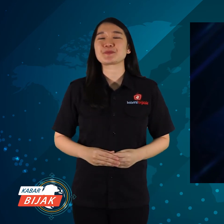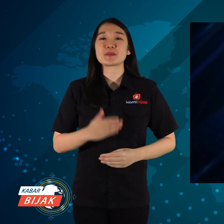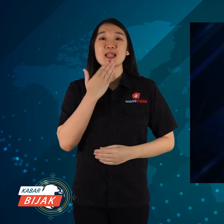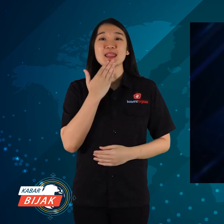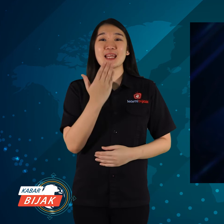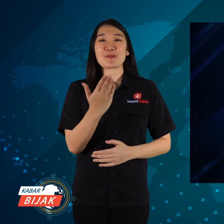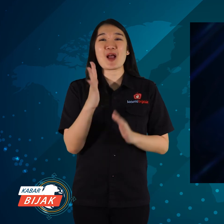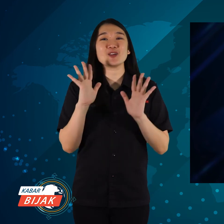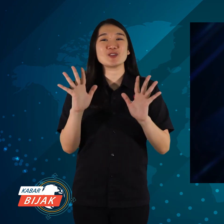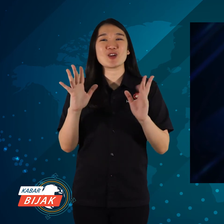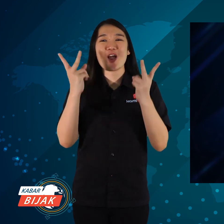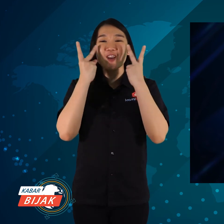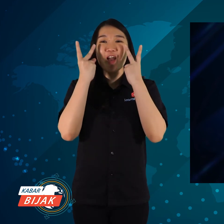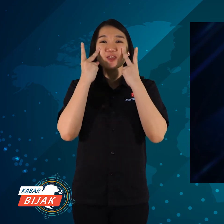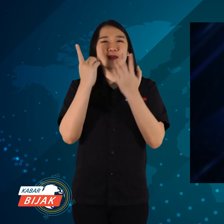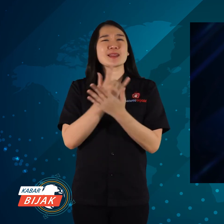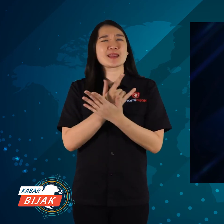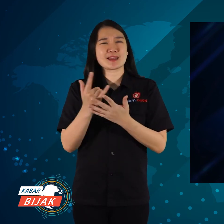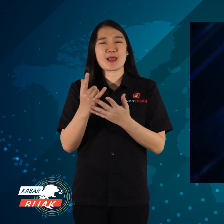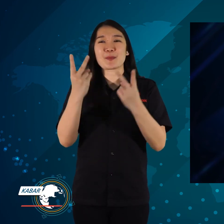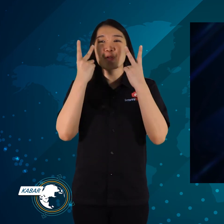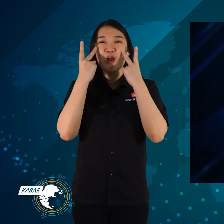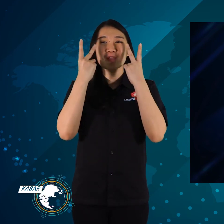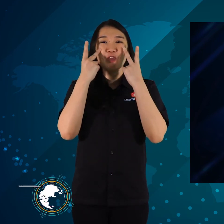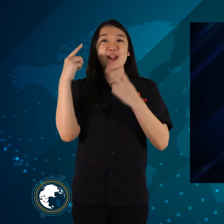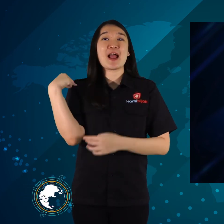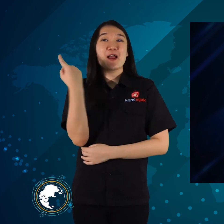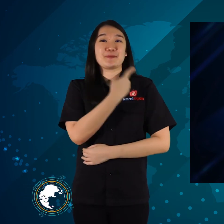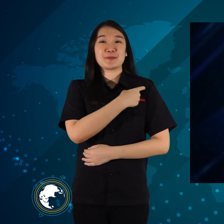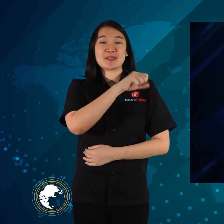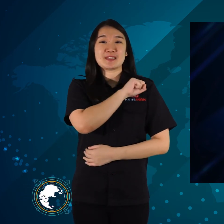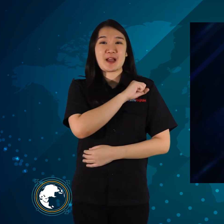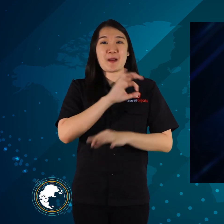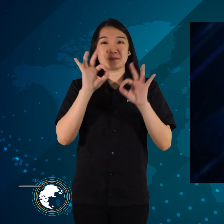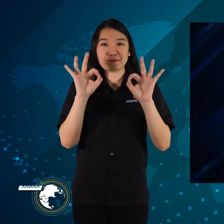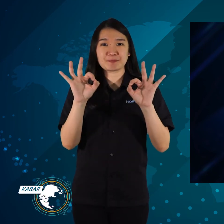Terima kasih telah menonton, tetap menonton KamiBijak ya.